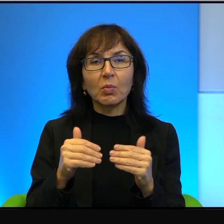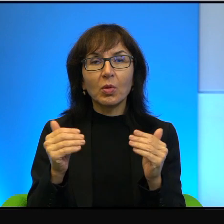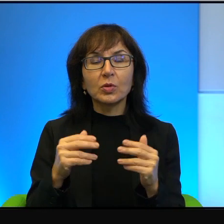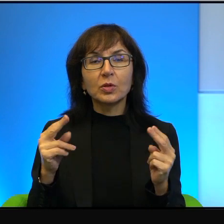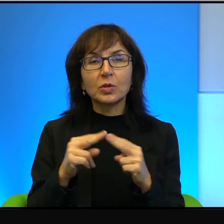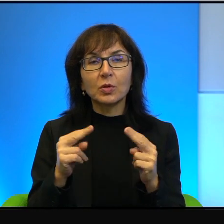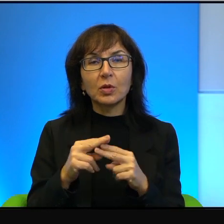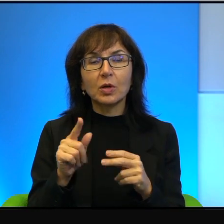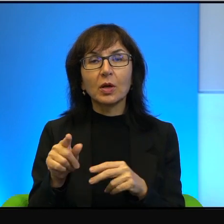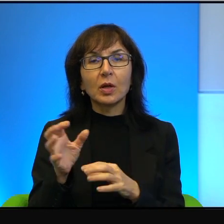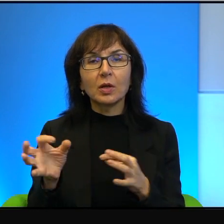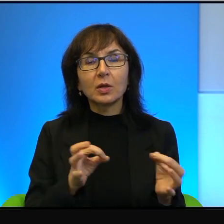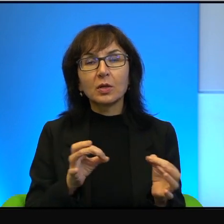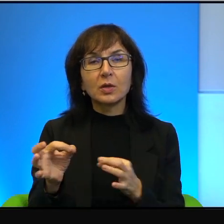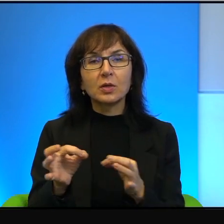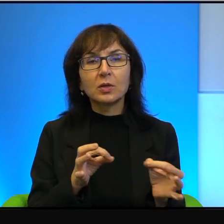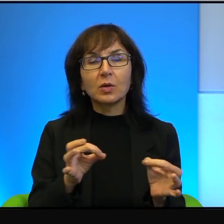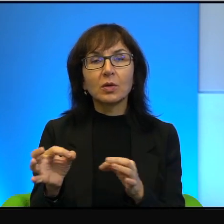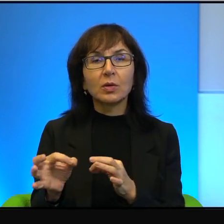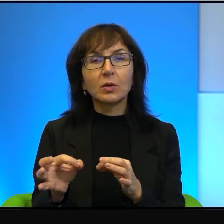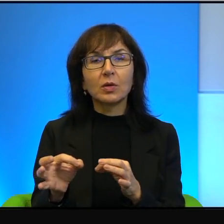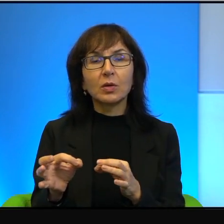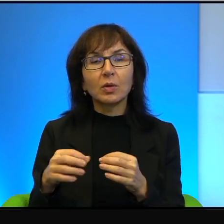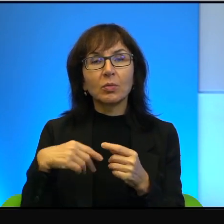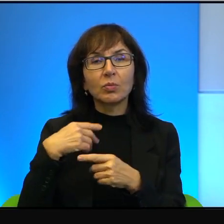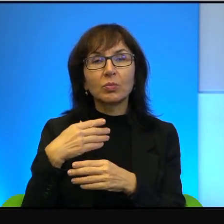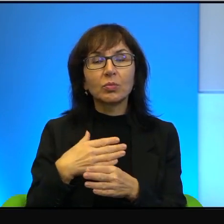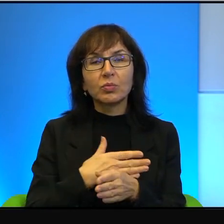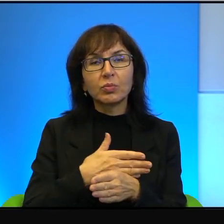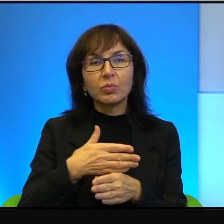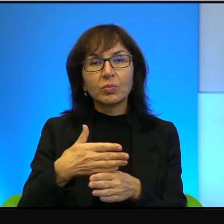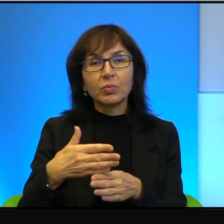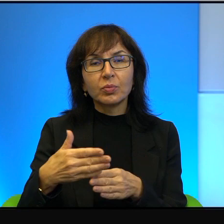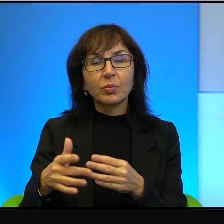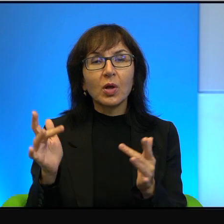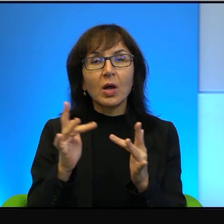ta historia się toczy, że rację mają ci, którzy mówią,